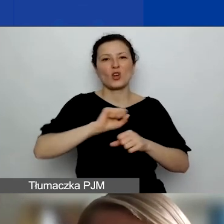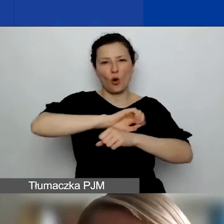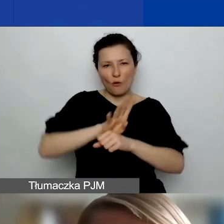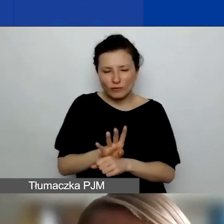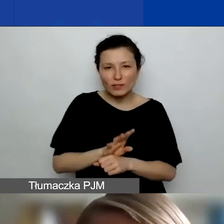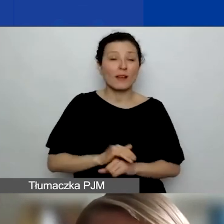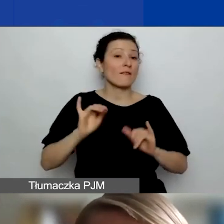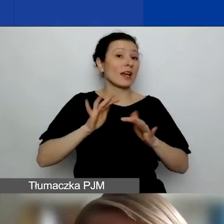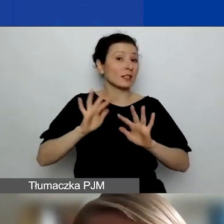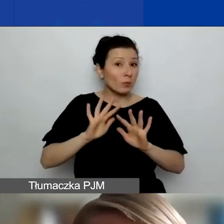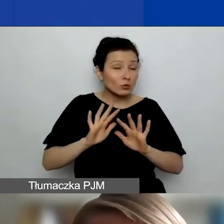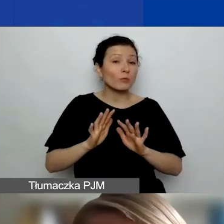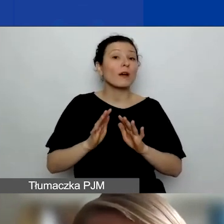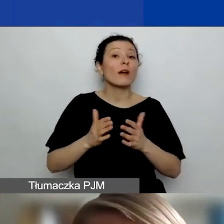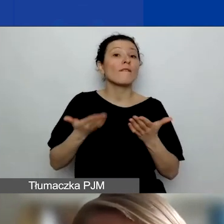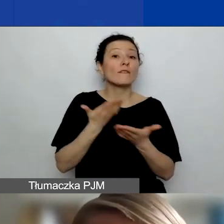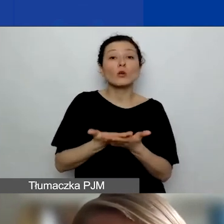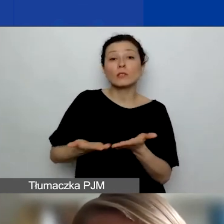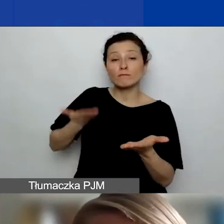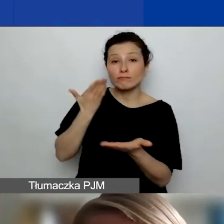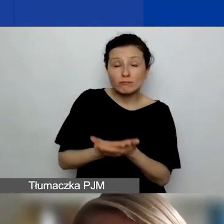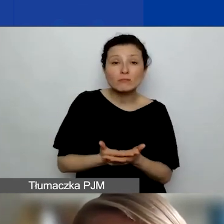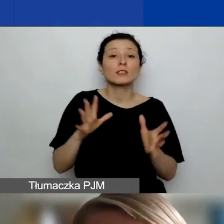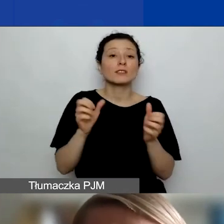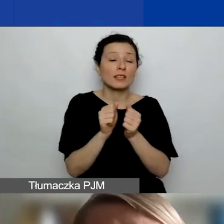znajdziecie tę informację w zakładce o grantach podróżnych na stronie.